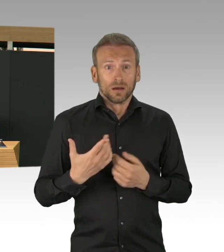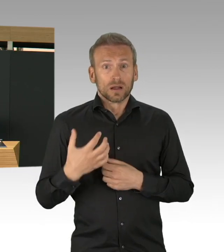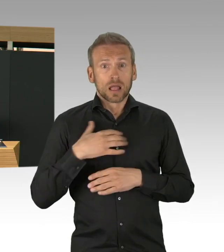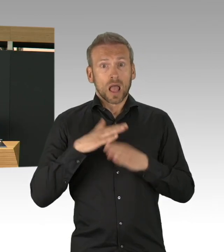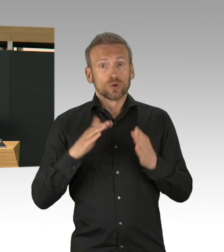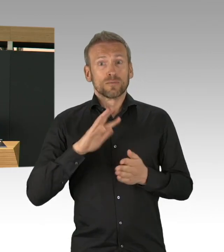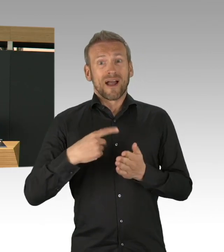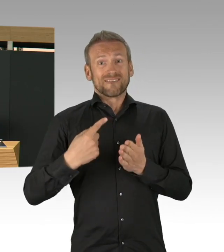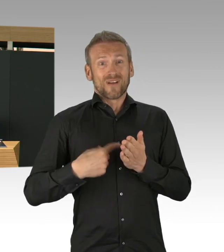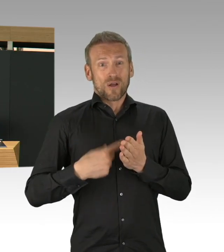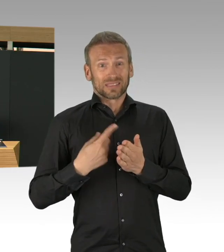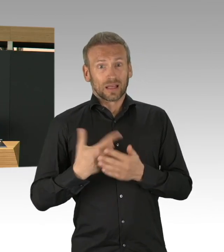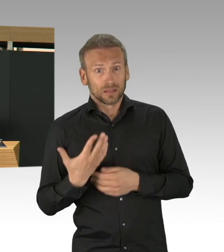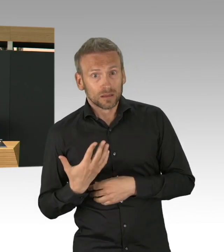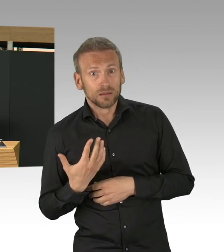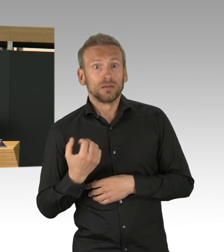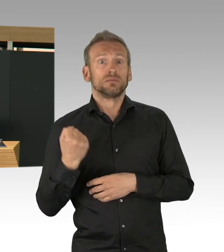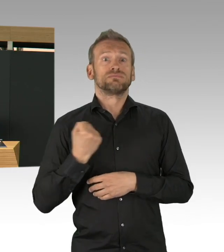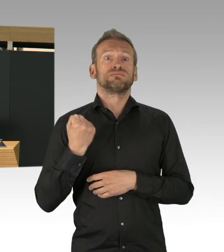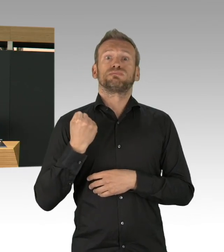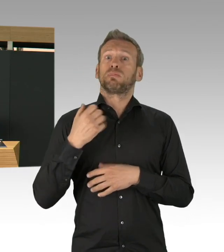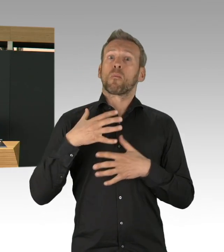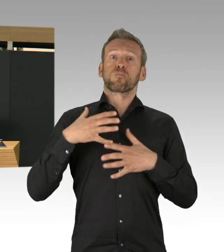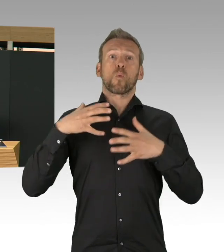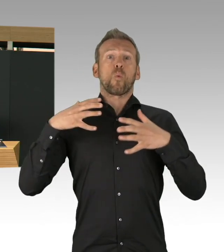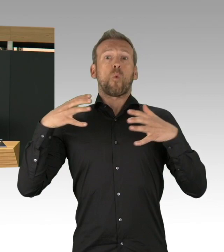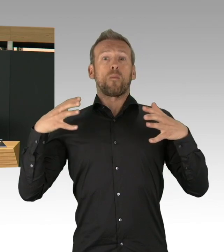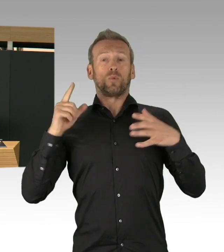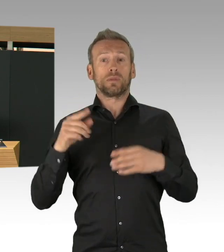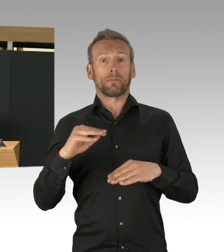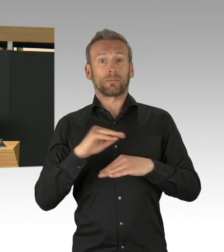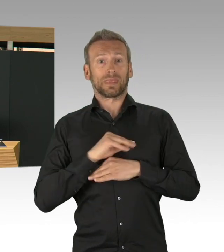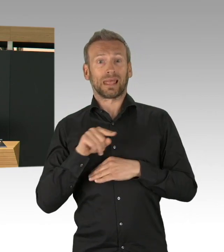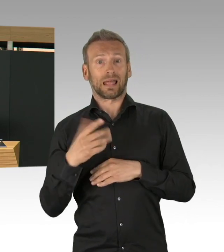dass mit heute die Bauarbeiten abgeschlossen sind. In 4 Wochen gebaut.